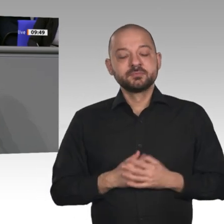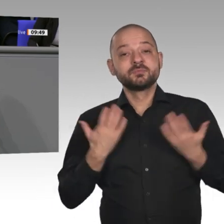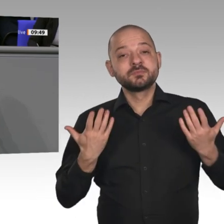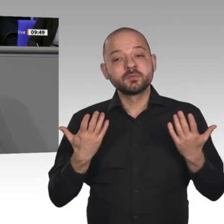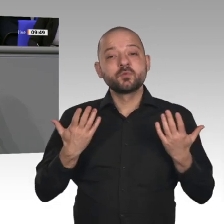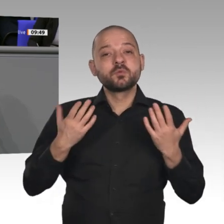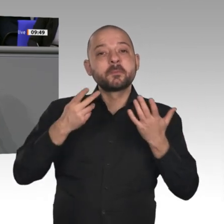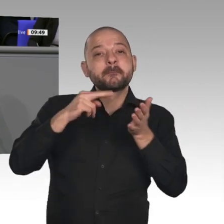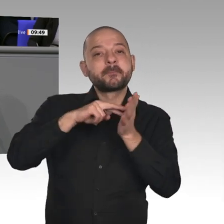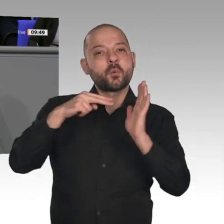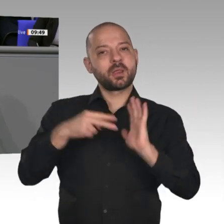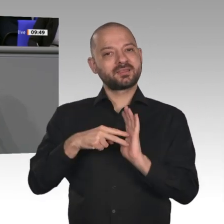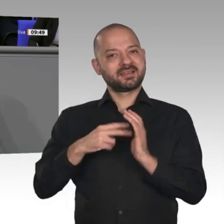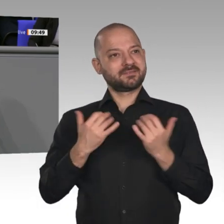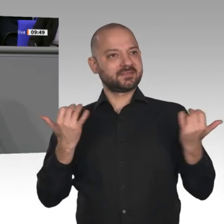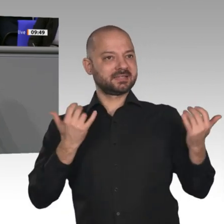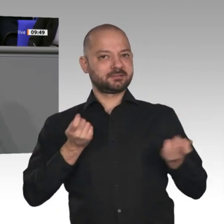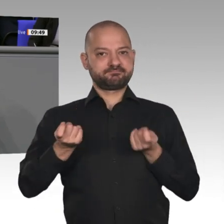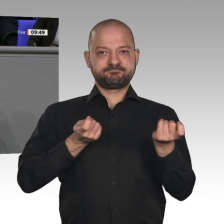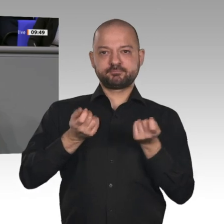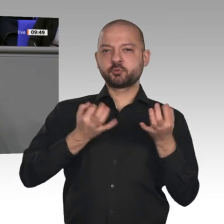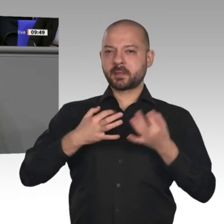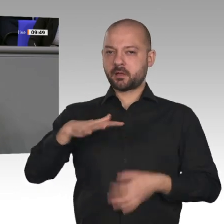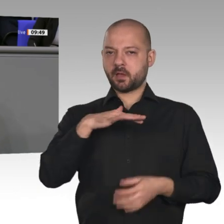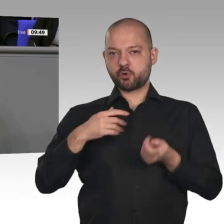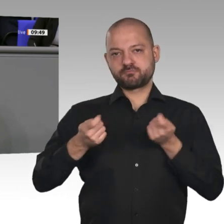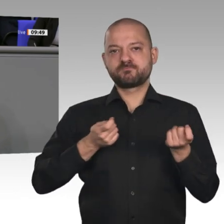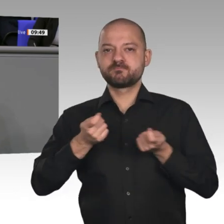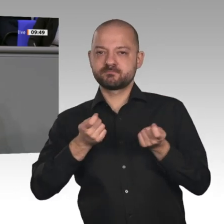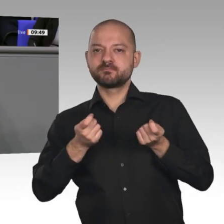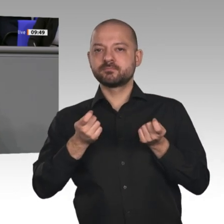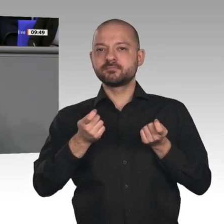soziale, aber auch wirtschaftlich erfolgreiche Zukunft in unserem Land. Dass die Politik